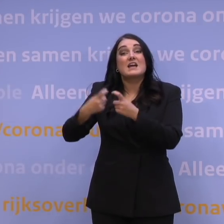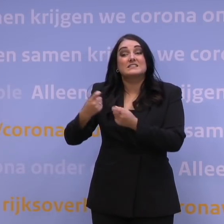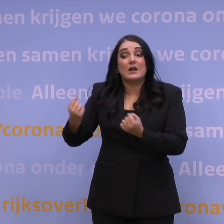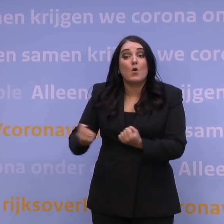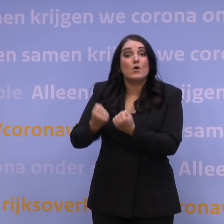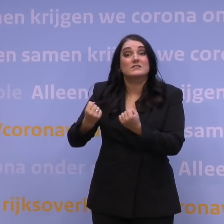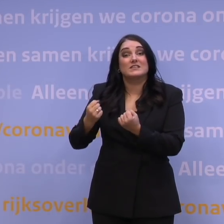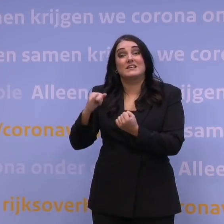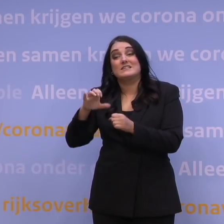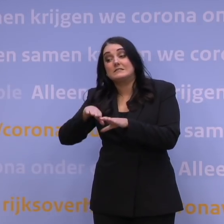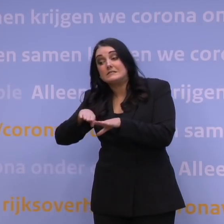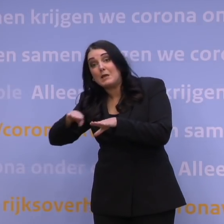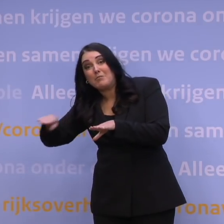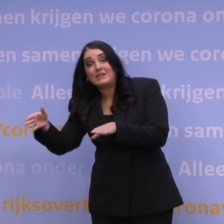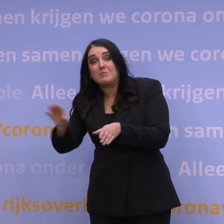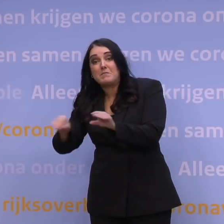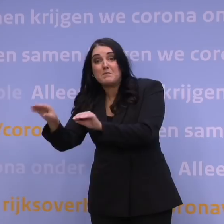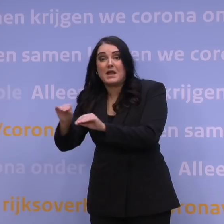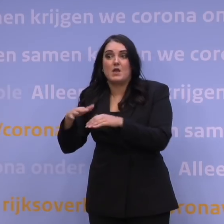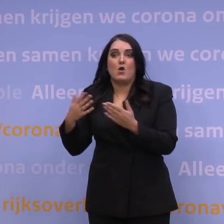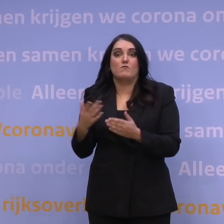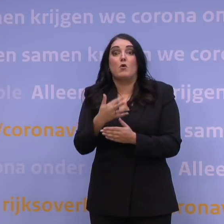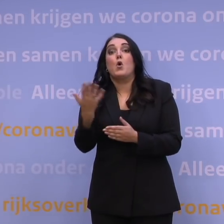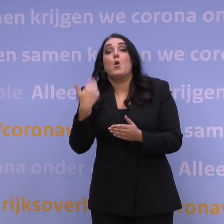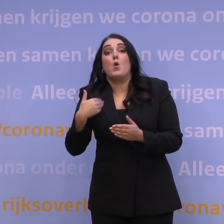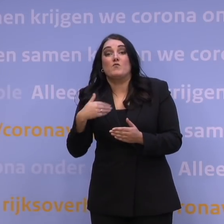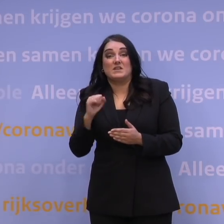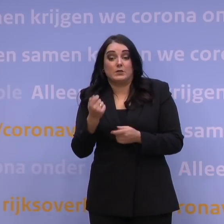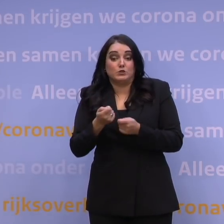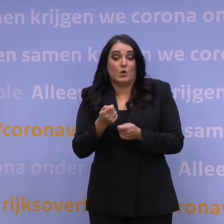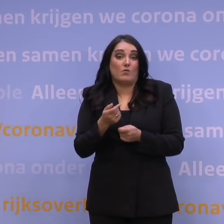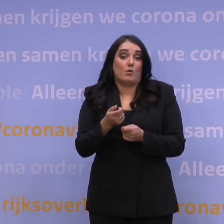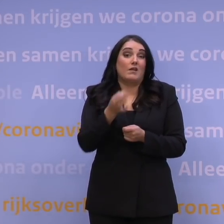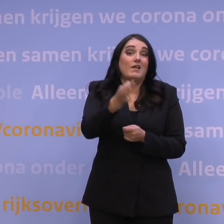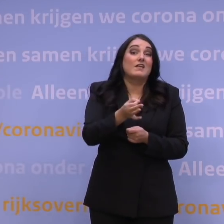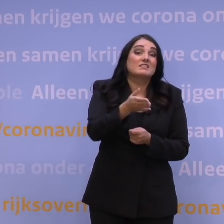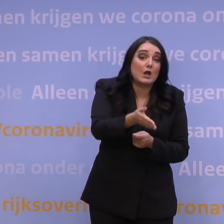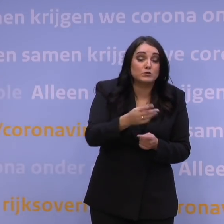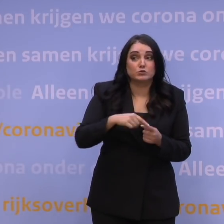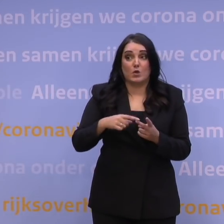Aanvullend bijvoorbeeld organiseren van: hoeveel mensen zou je thuis kunnen helpen en hebben we voldoende zuurstof daarvoor, om mensen thuis te helpen?